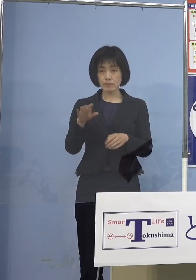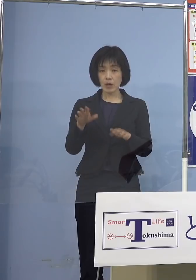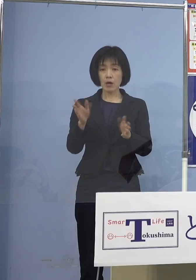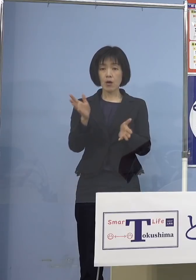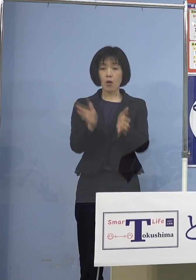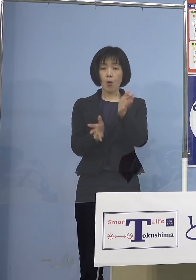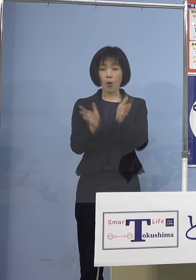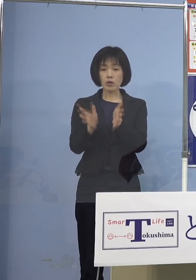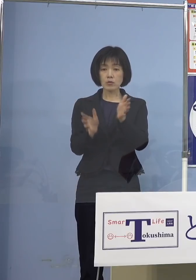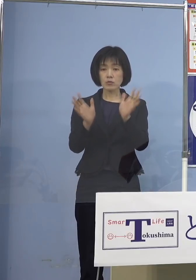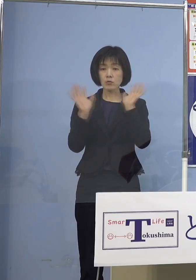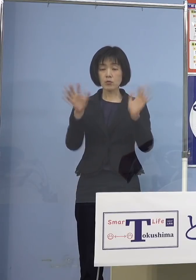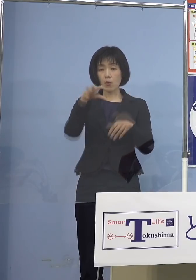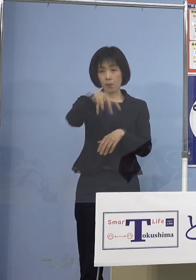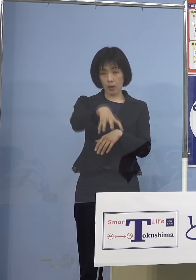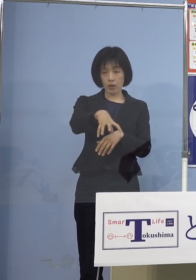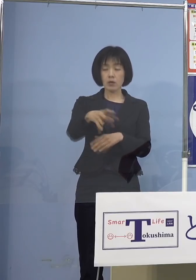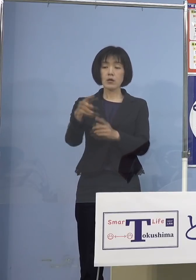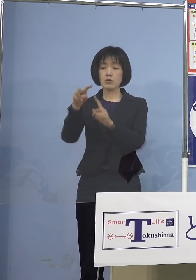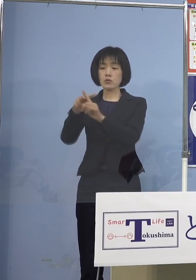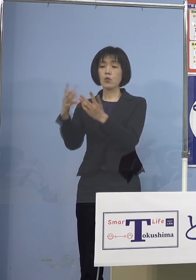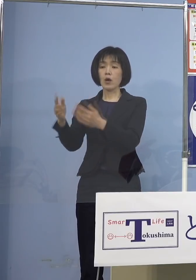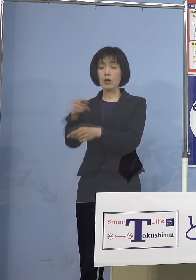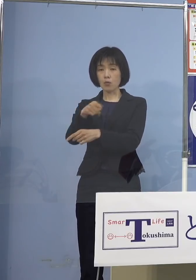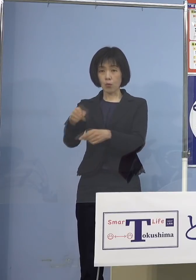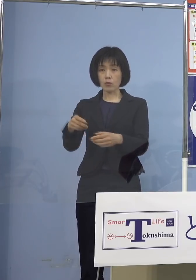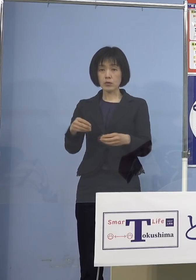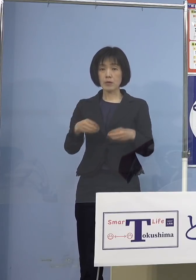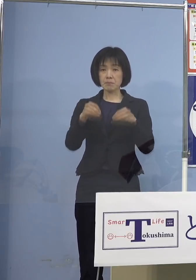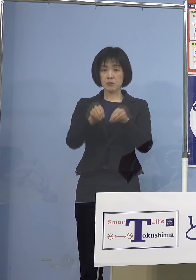あるいは小学校、こうしたところで どんどんクラスターが出る